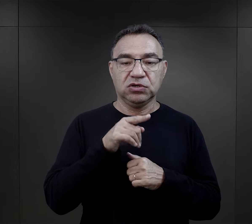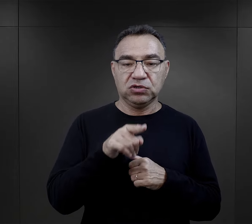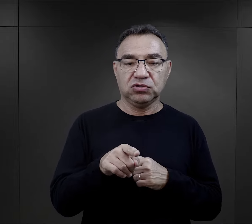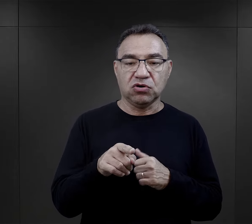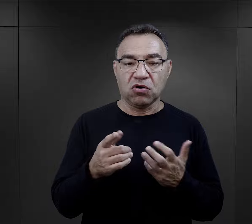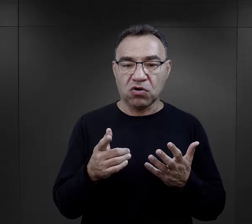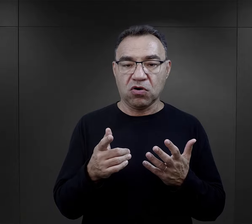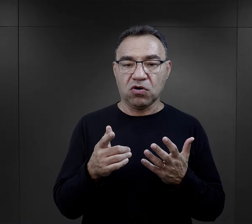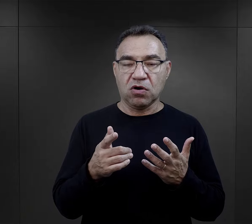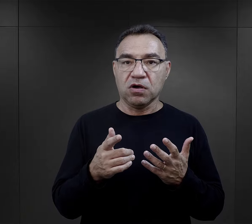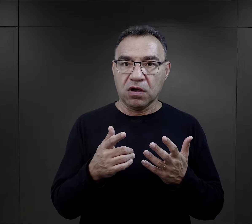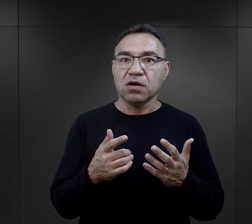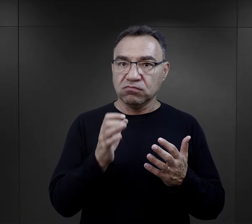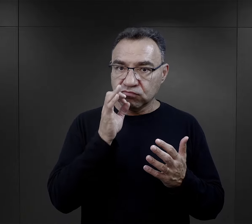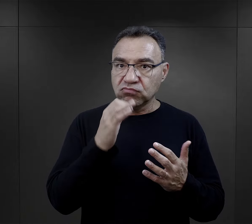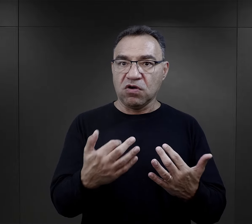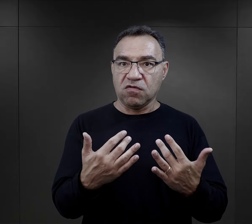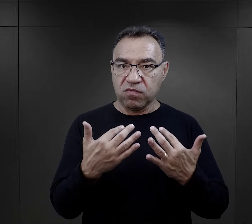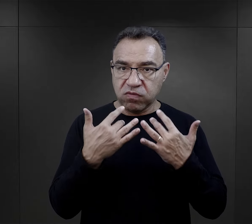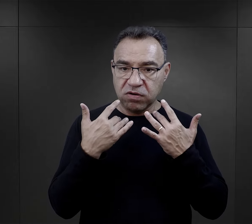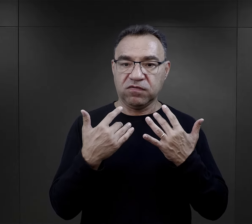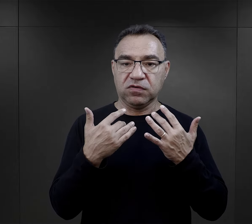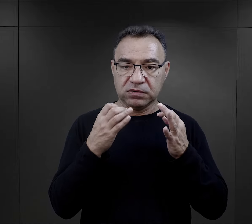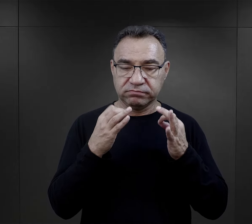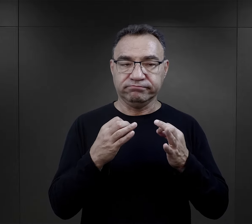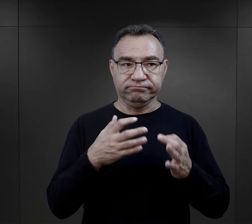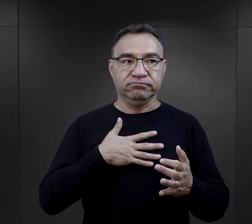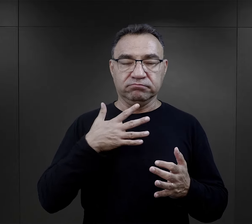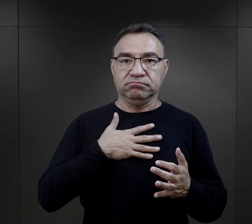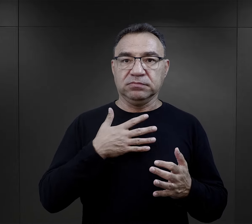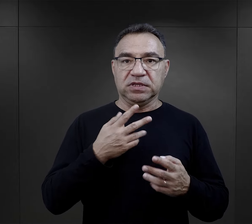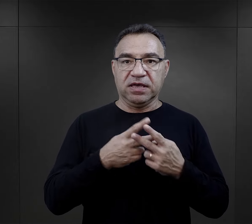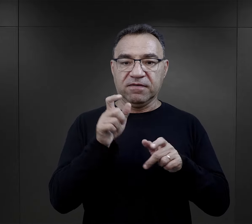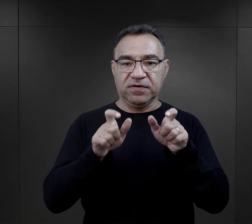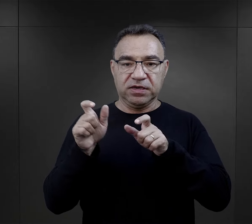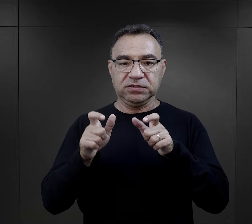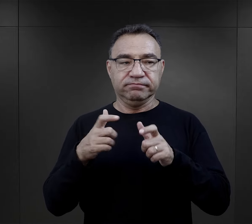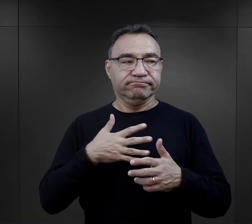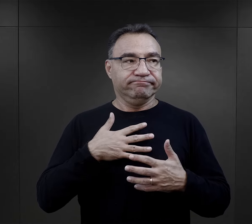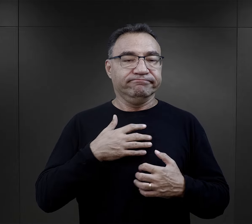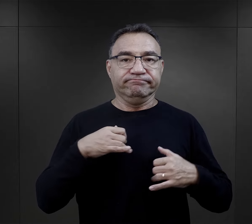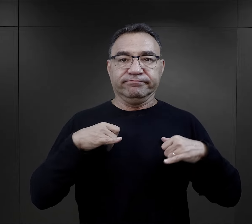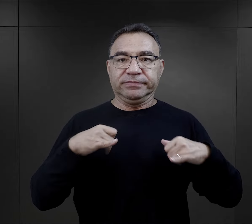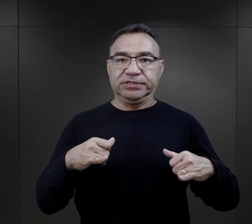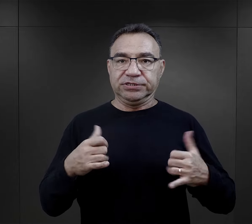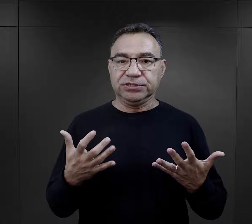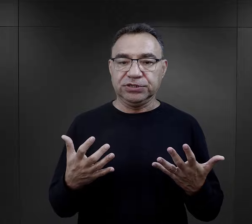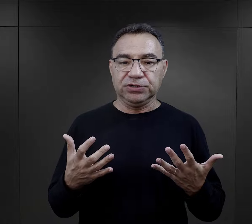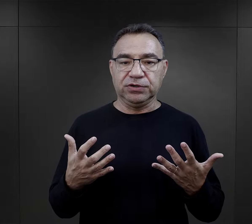I ten fakt niebywale wpływał na kondycje więźniów, na morale więźniów.